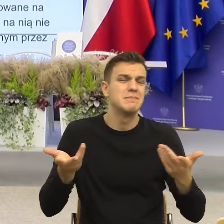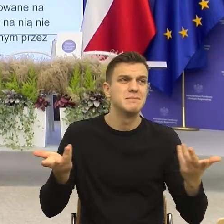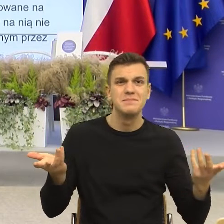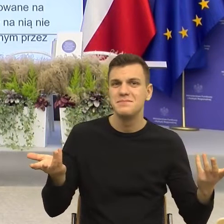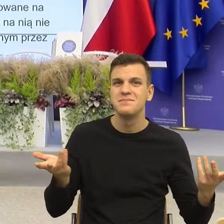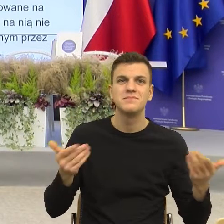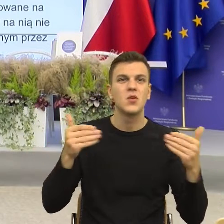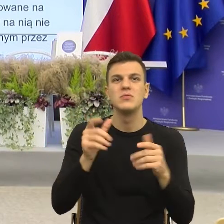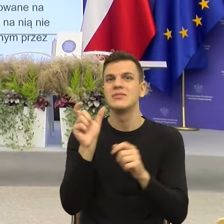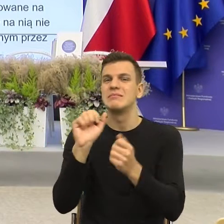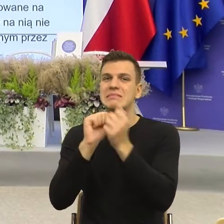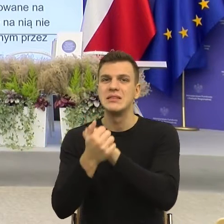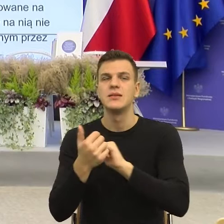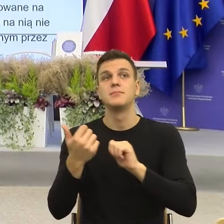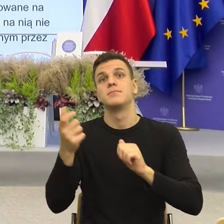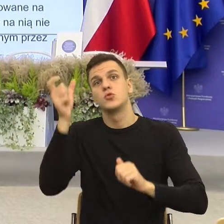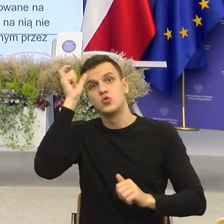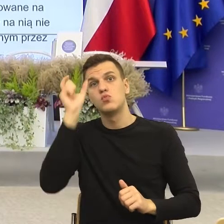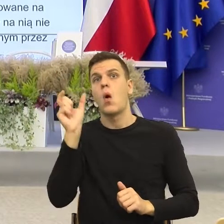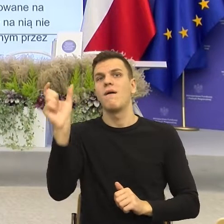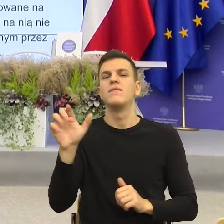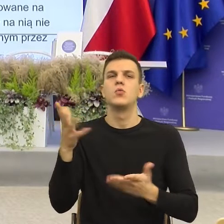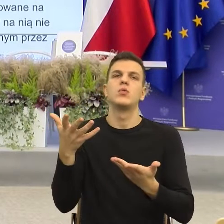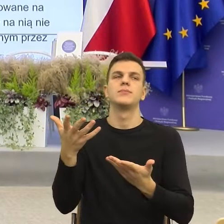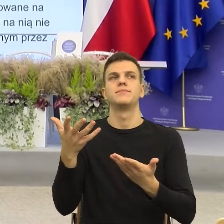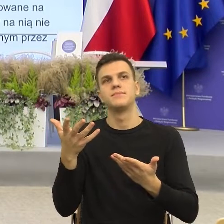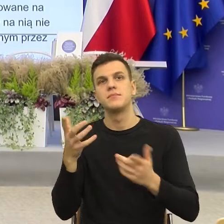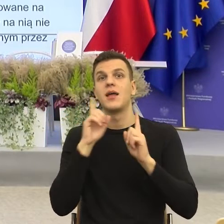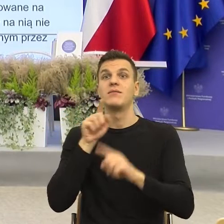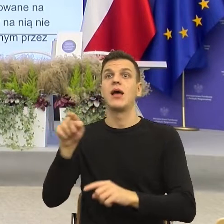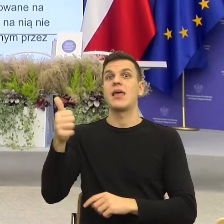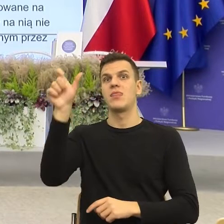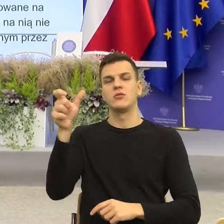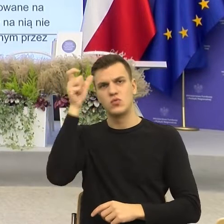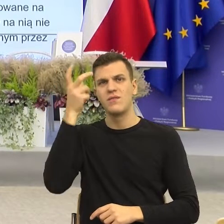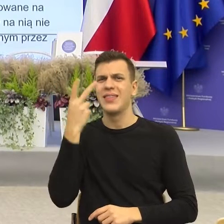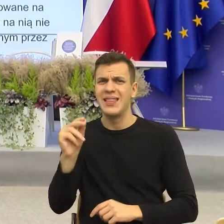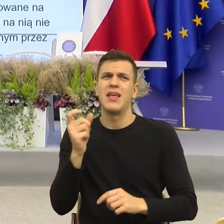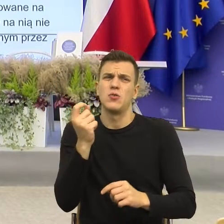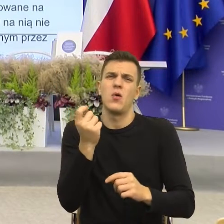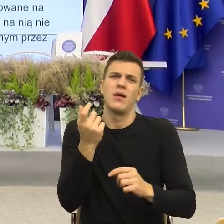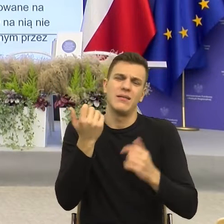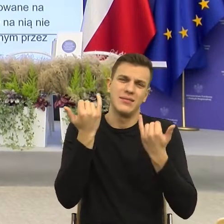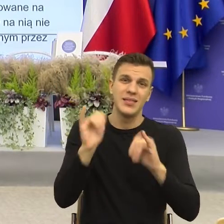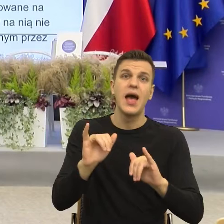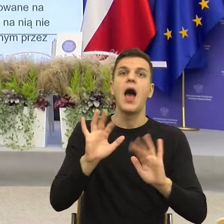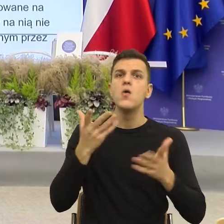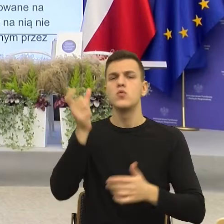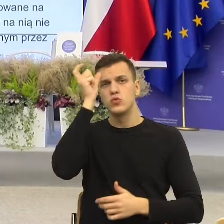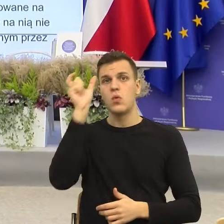oczywiście merytorycznie pokrywająca się z prawdą, to wtedy znowu mogę zobaczyć informację. Tutaj nie wiem jak Państwo, ja się gubię.